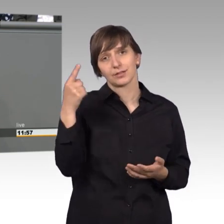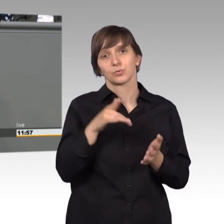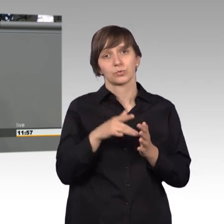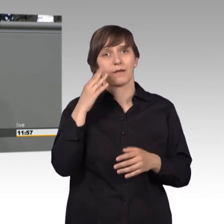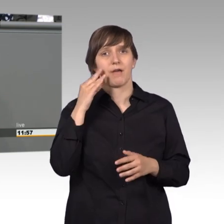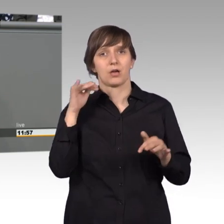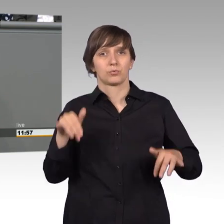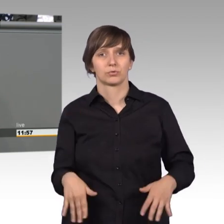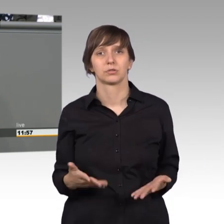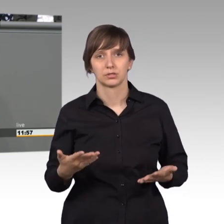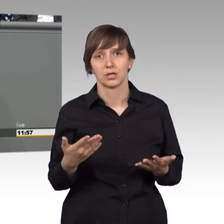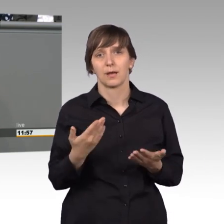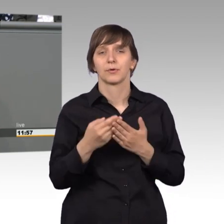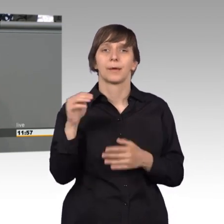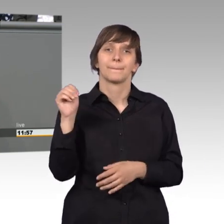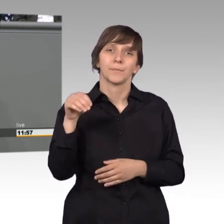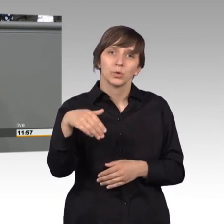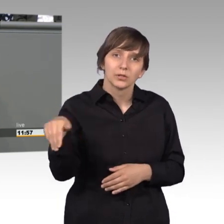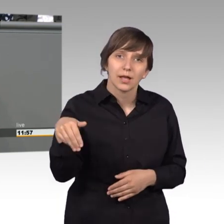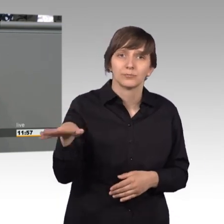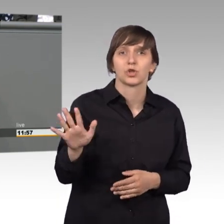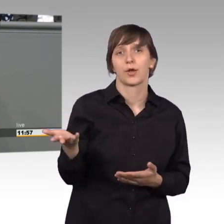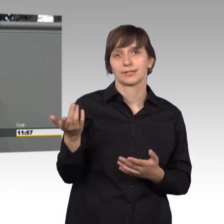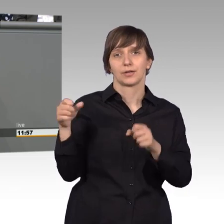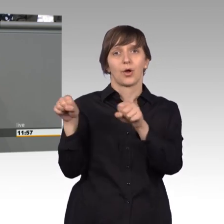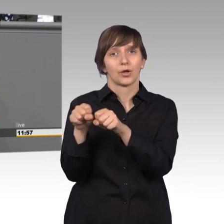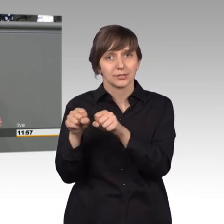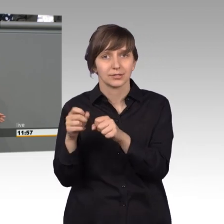der Mühlendammschleuse in Rostock, wo wir voriges Jahr zu Gast waren